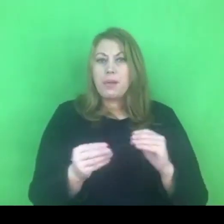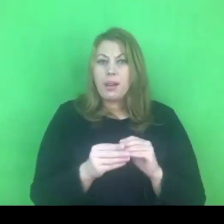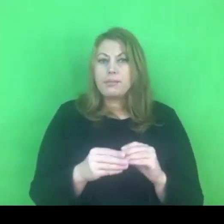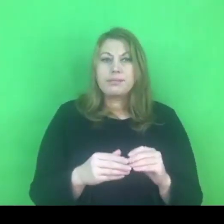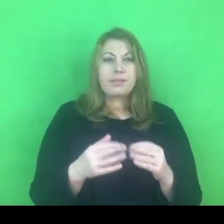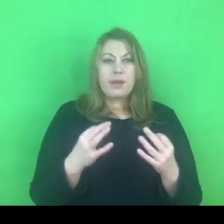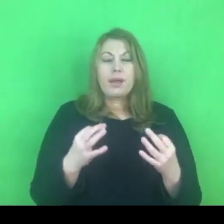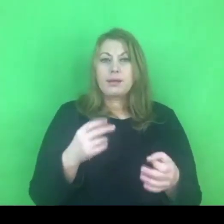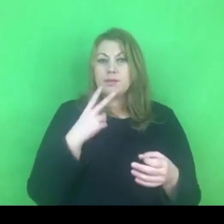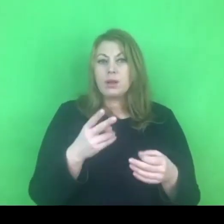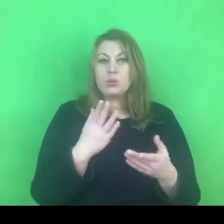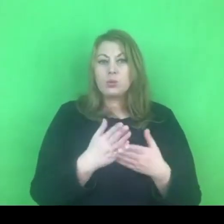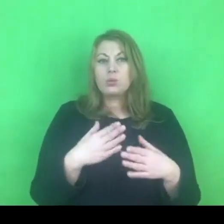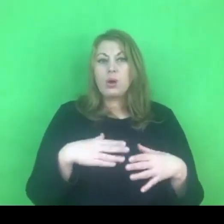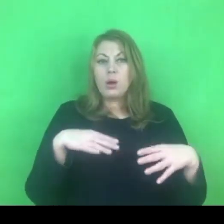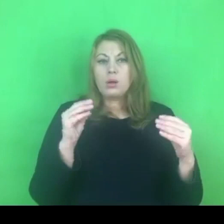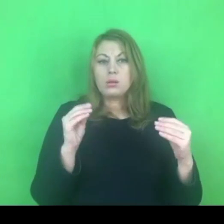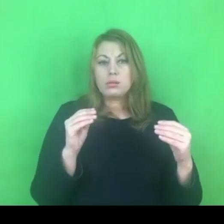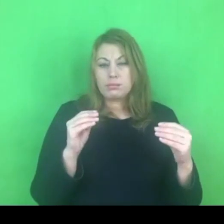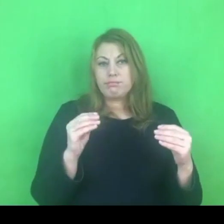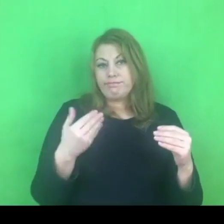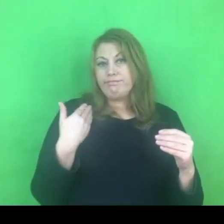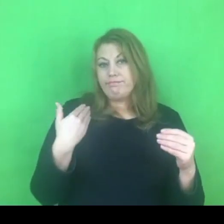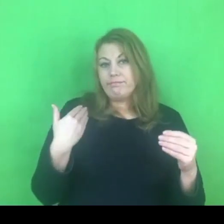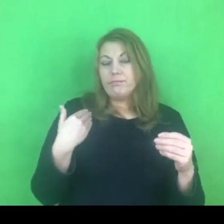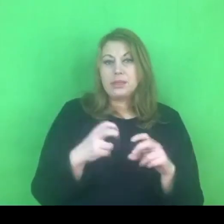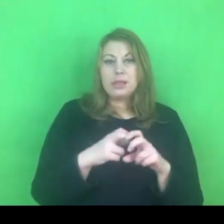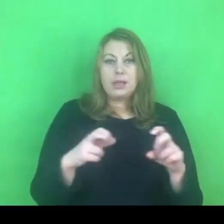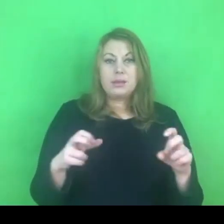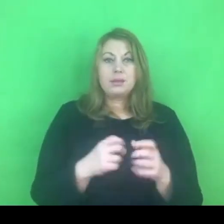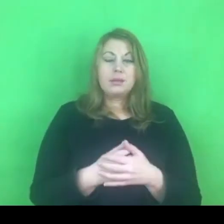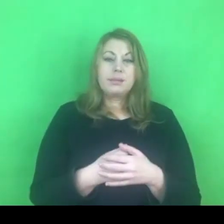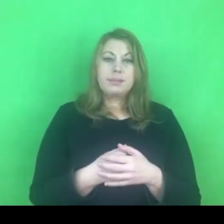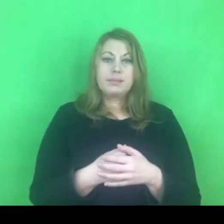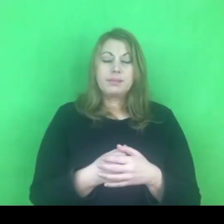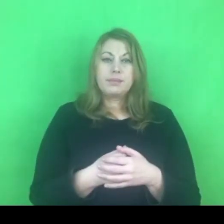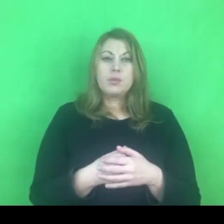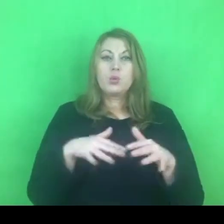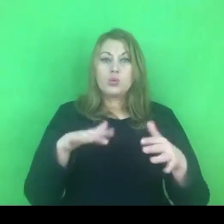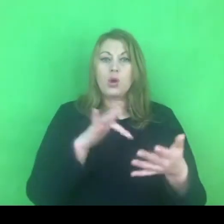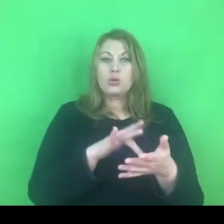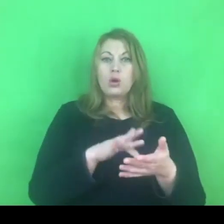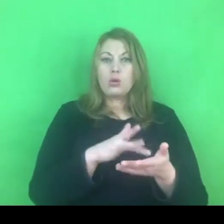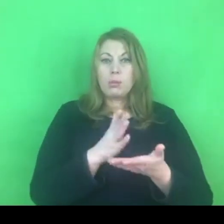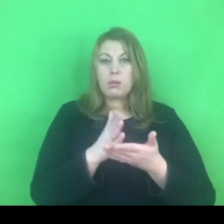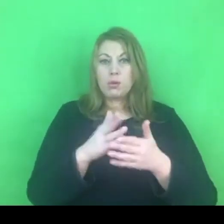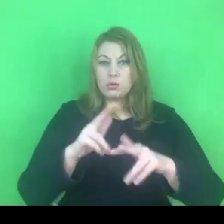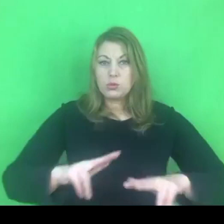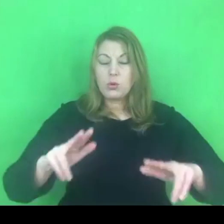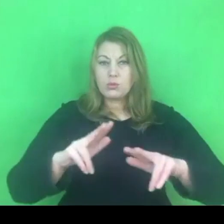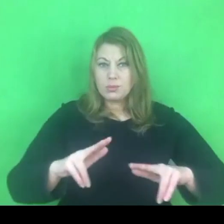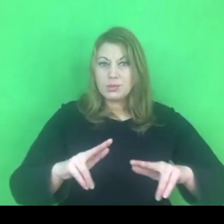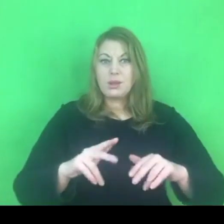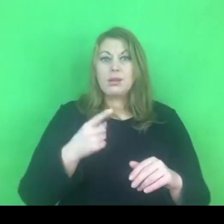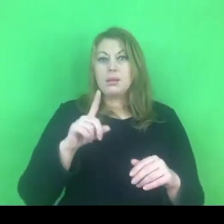W większości ośrodków te działania od połowy roku zostały wdrożone.